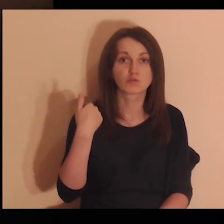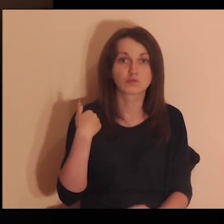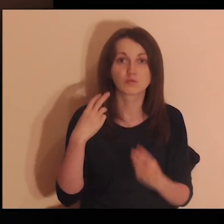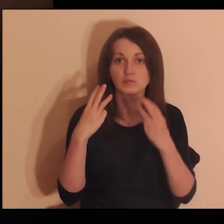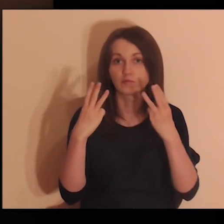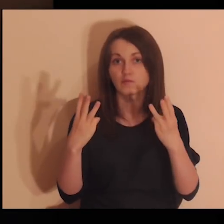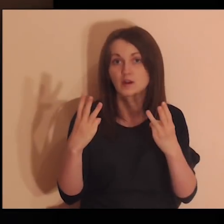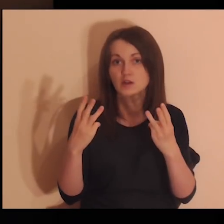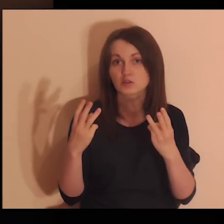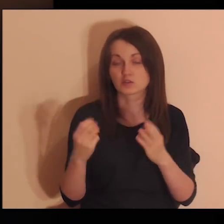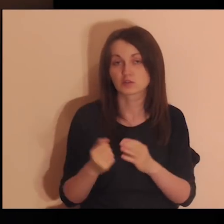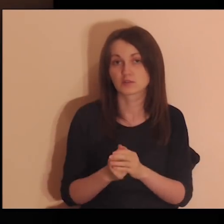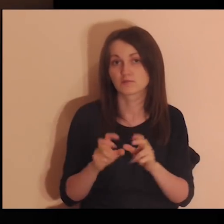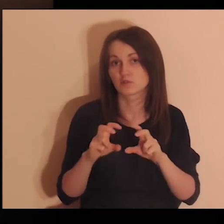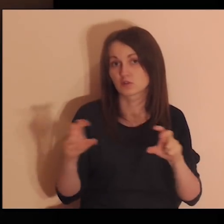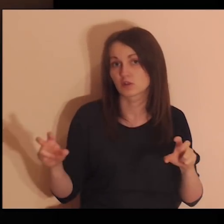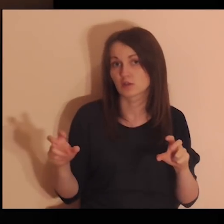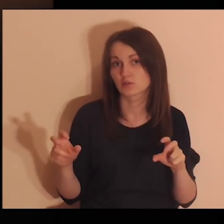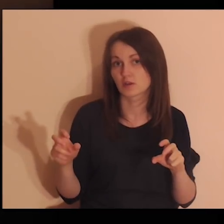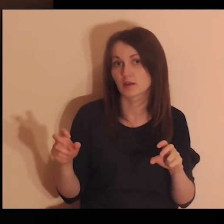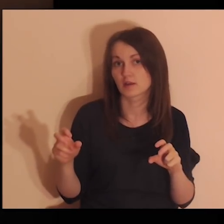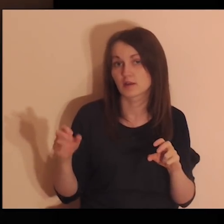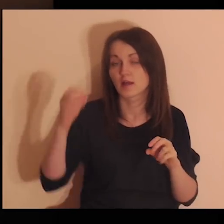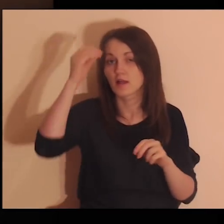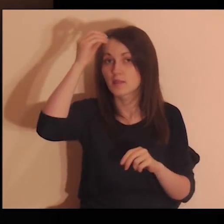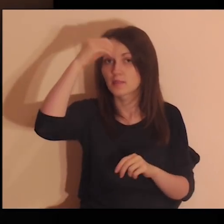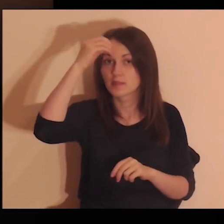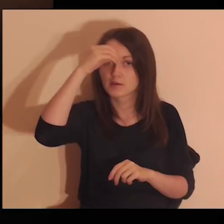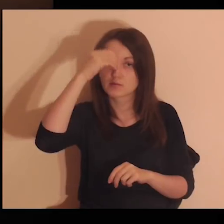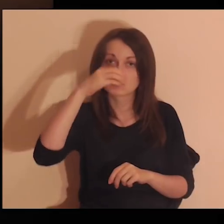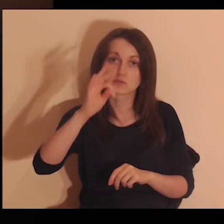Kto był dla ciebie ważny w trakcie twojej nauki,